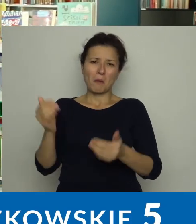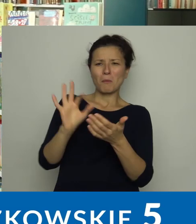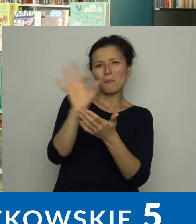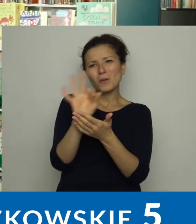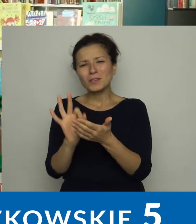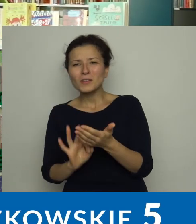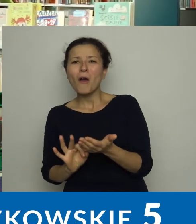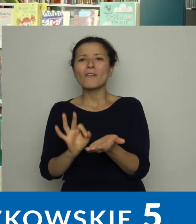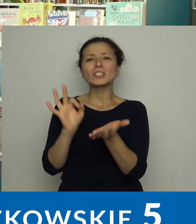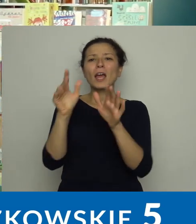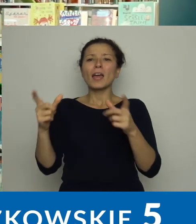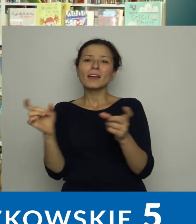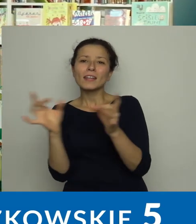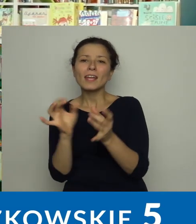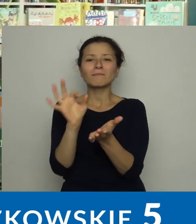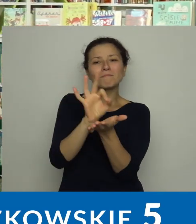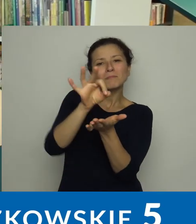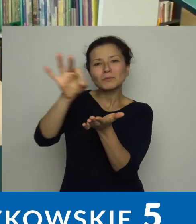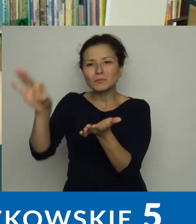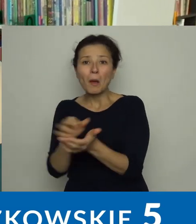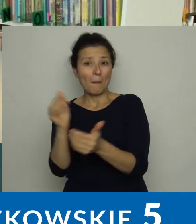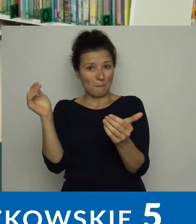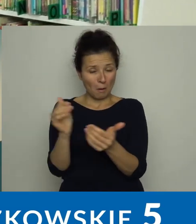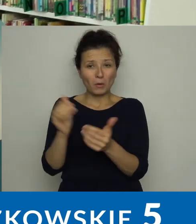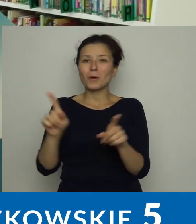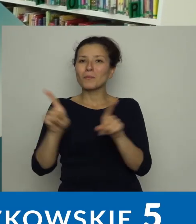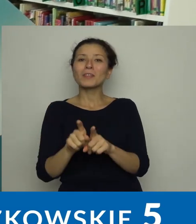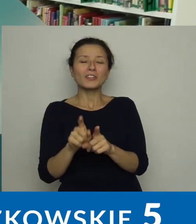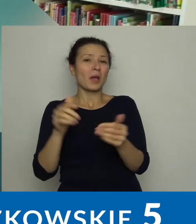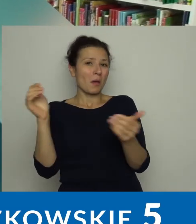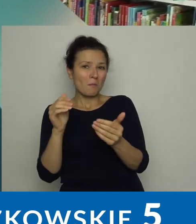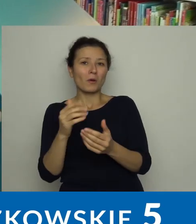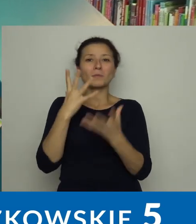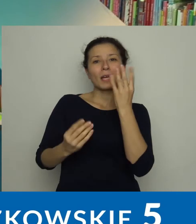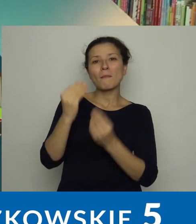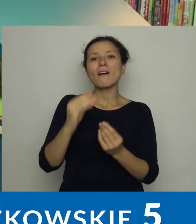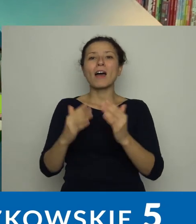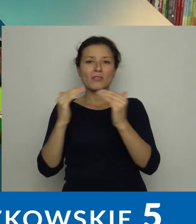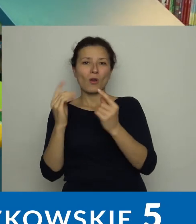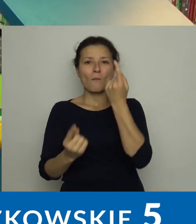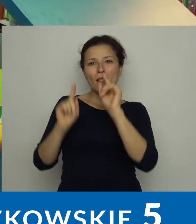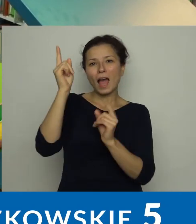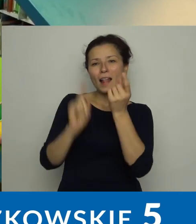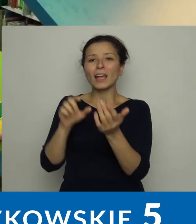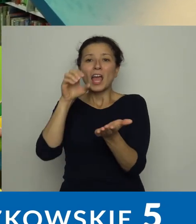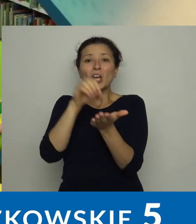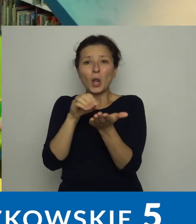mogą porysować, pograć w gry planszowe, pobawić się domkiem z lalkami, składać klocki lego.